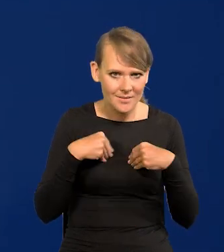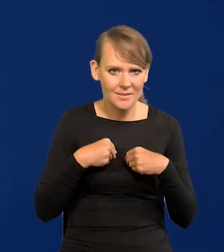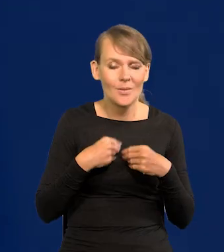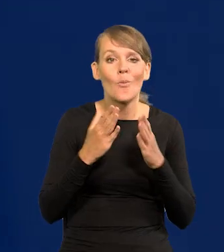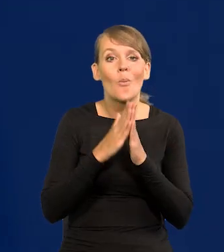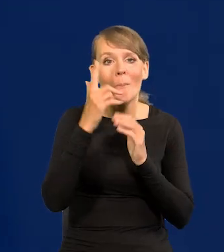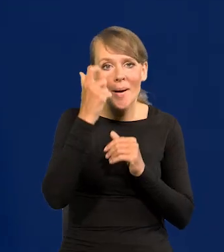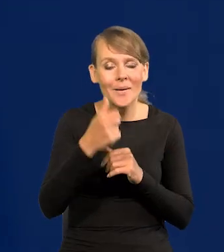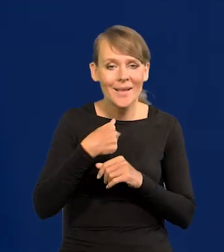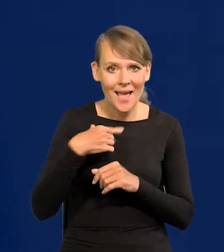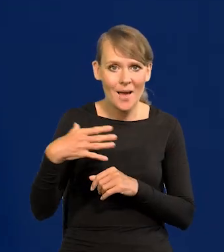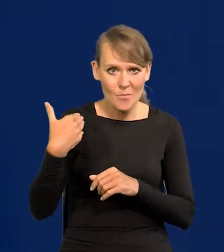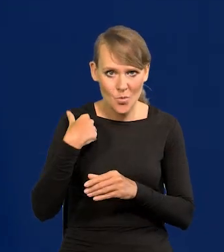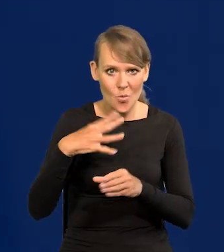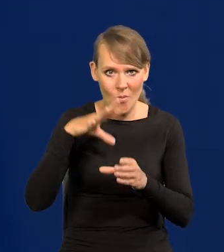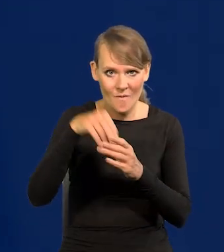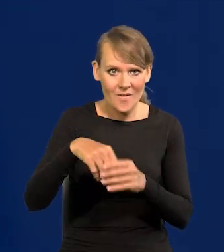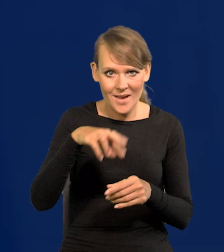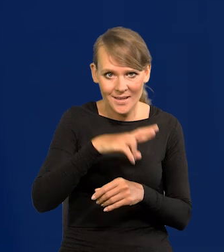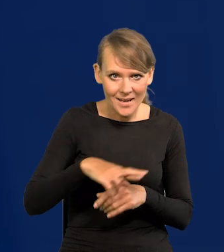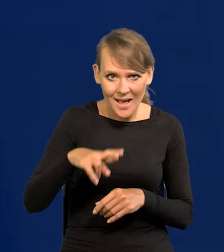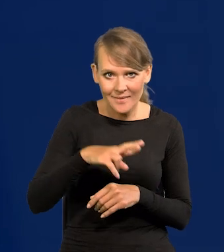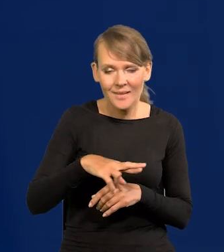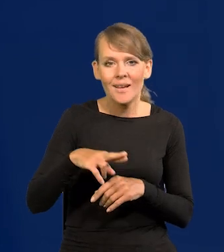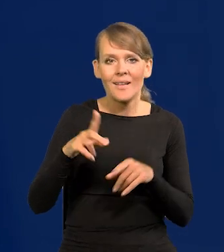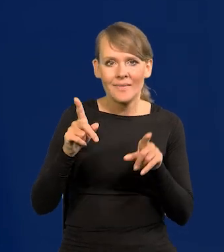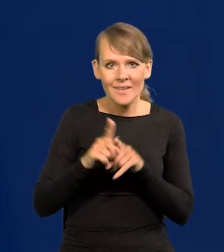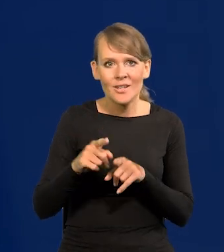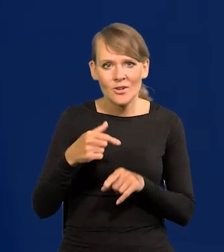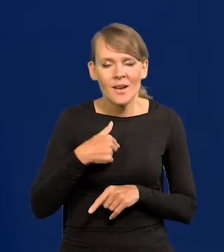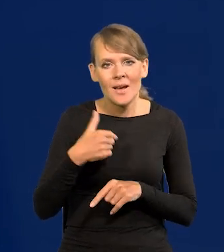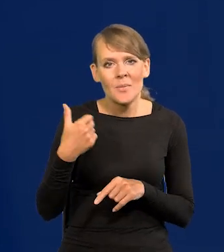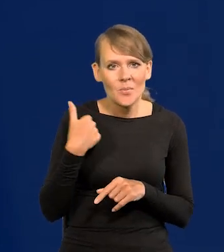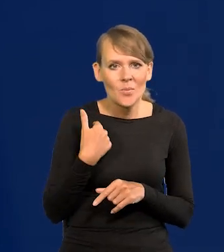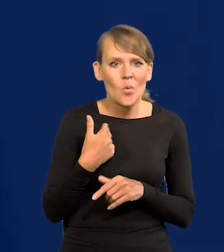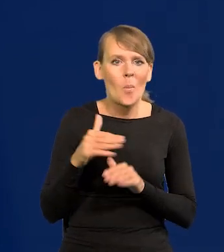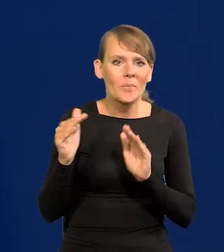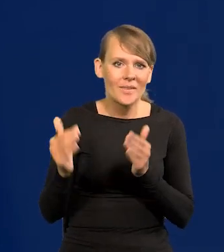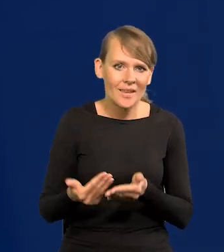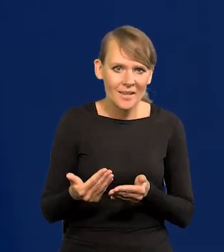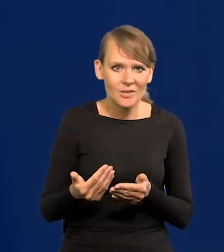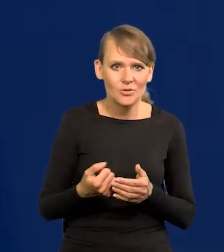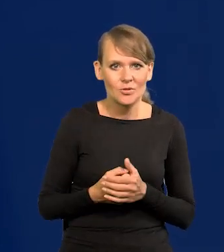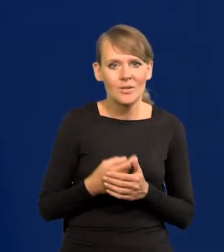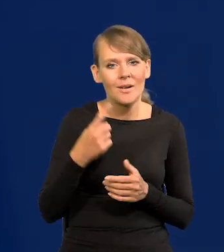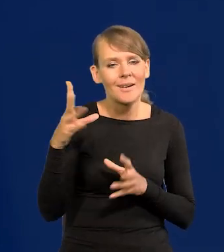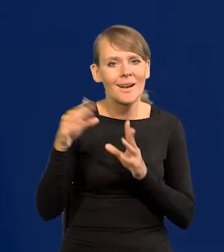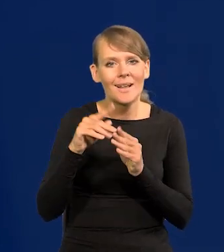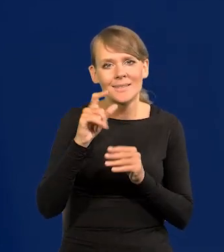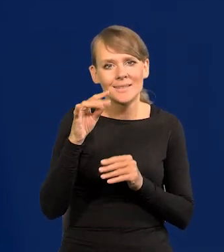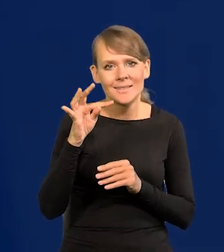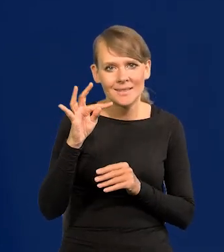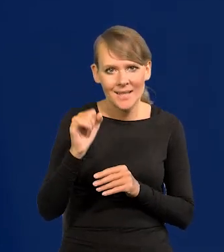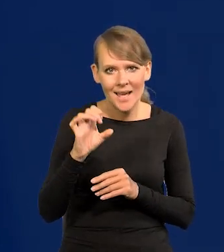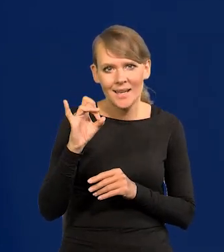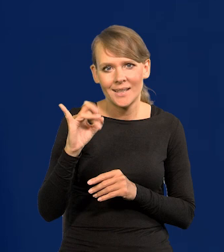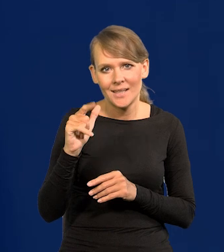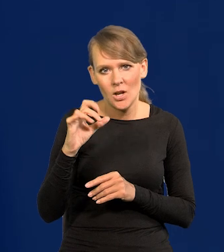Proszę pamiętać, że byłem w Radzie, gdzie też stanowiły mniejszość śp. Gilowską. Ale czy słyszeli Państwo i mogą